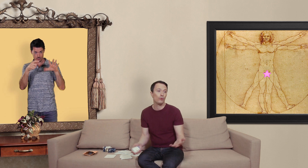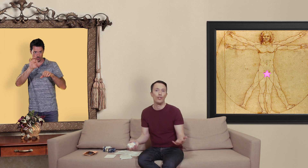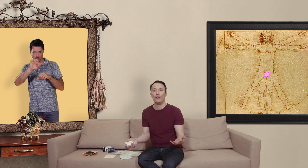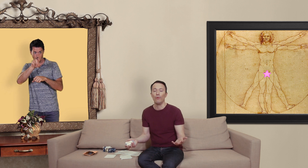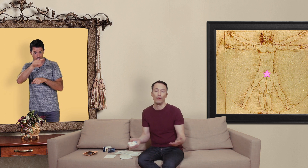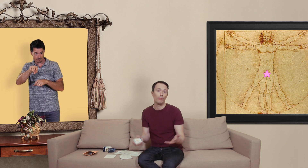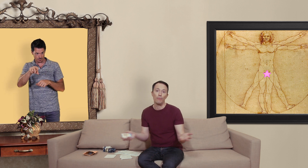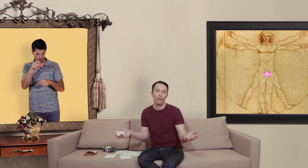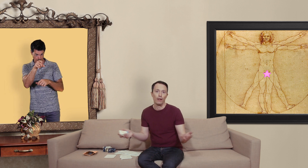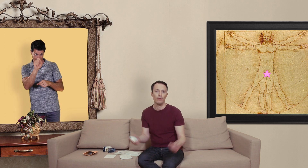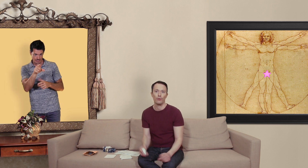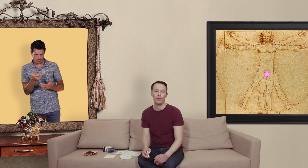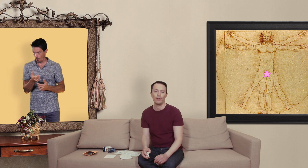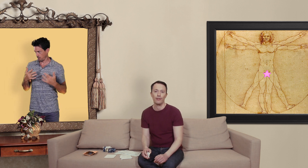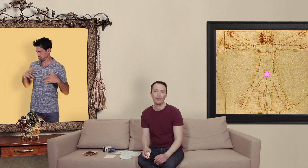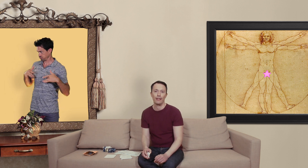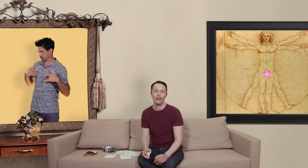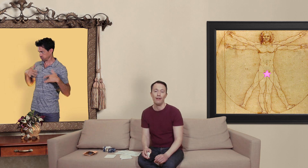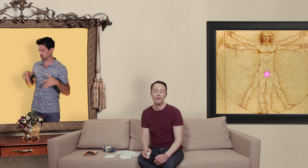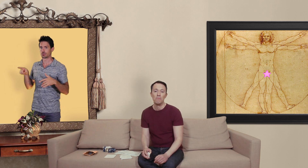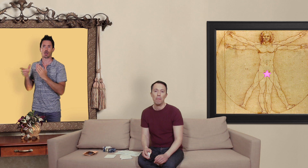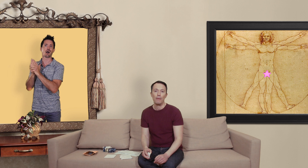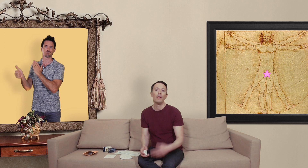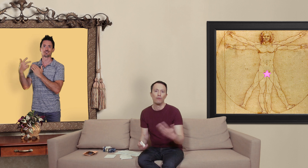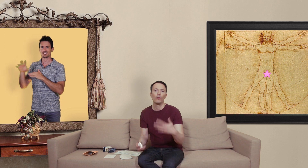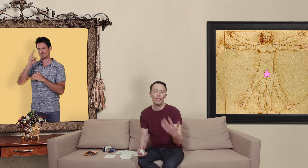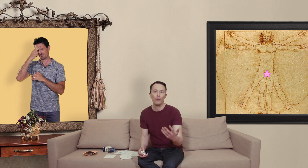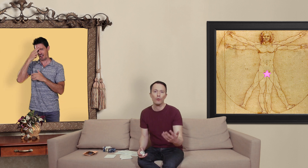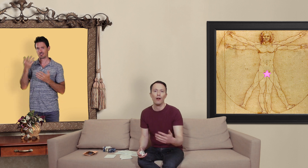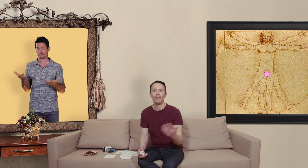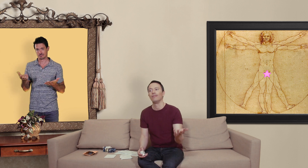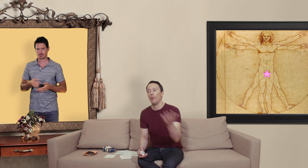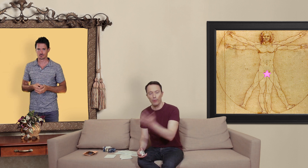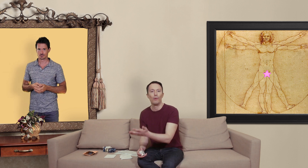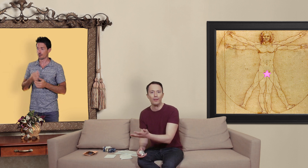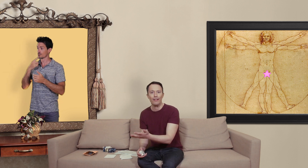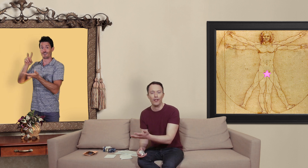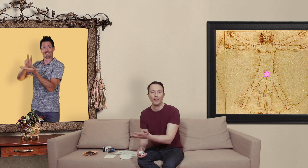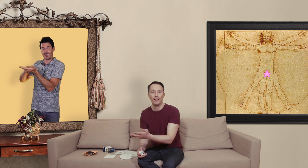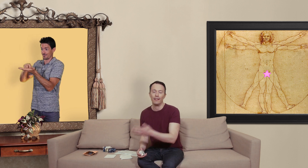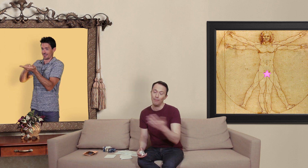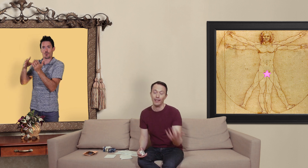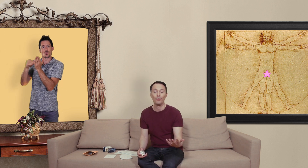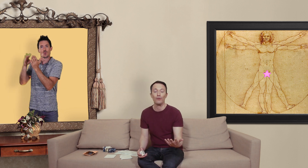coup j'ai dit non et puis ben voilà l'histoire s'est arrêtée là mais quoi qu'il en soit on peut commander des vrais génériques et malgré tout se faire